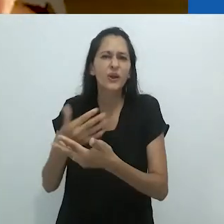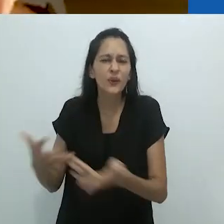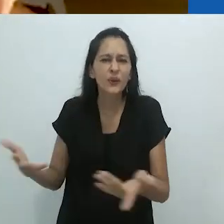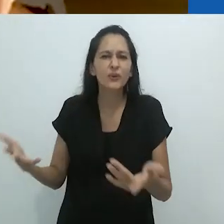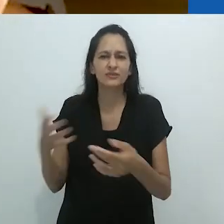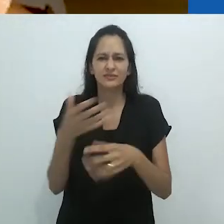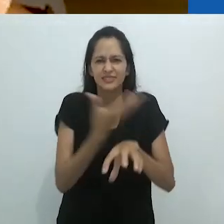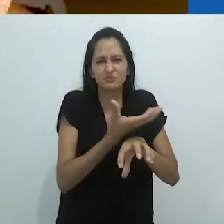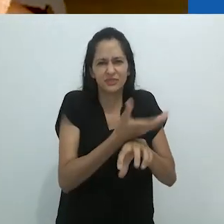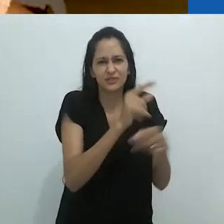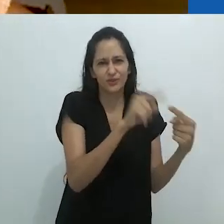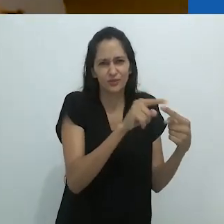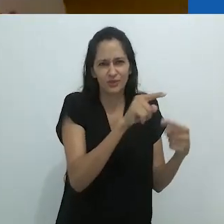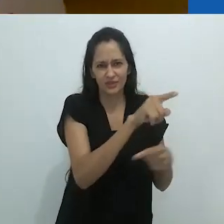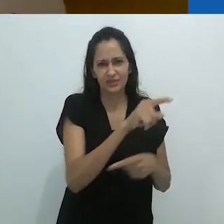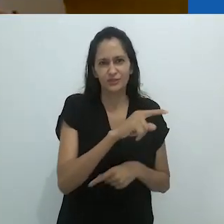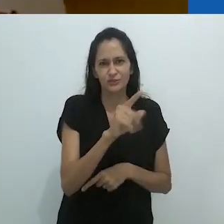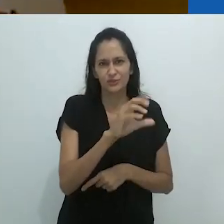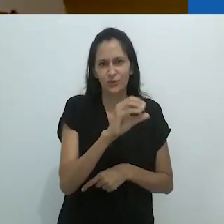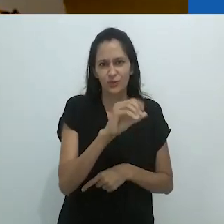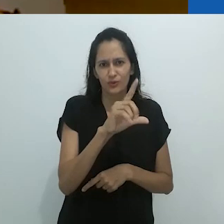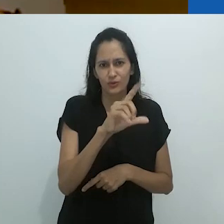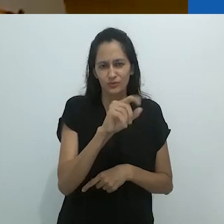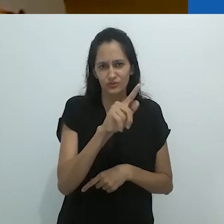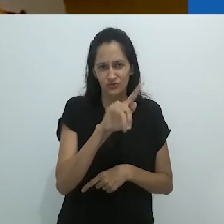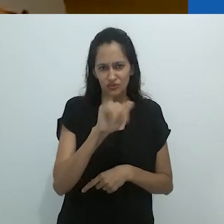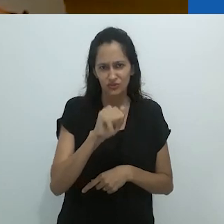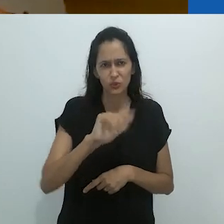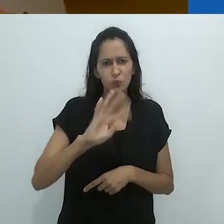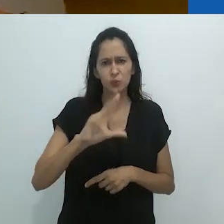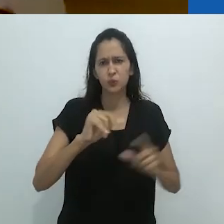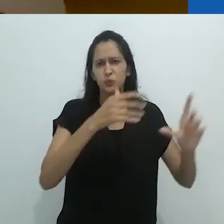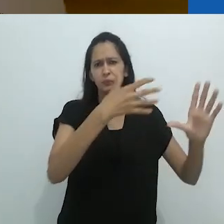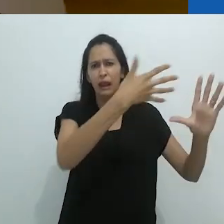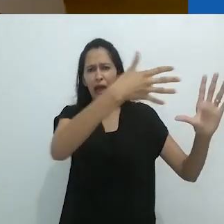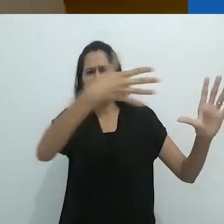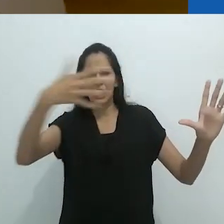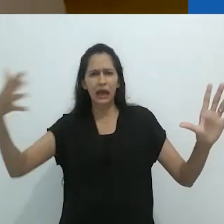ou qualquer coisa que você aprende no primeiro ano de Zoologia.